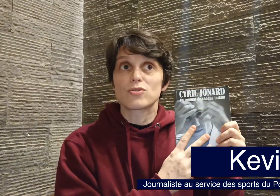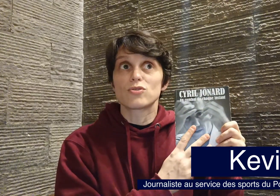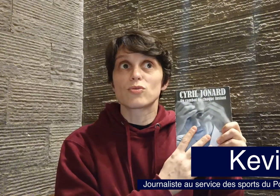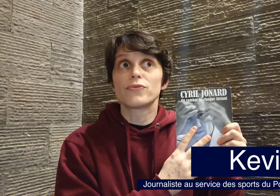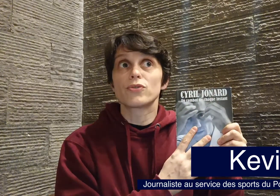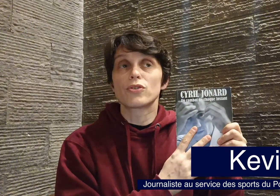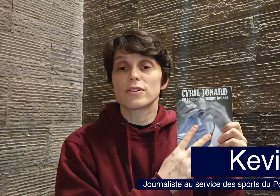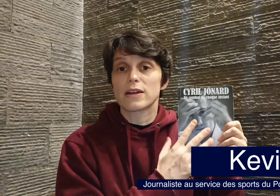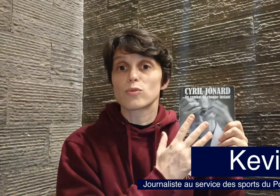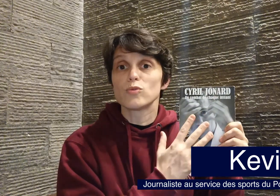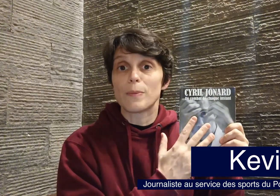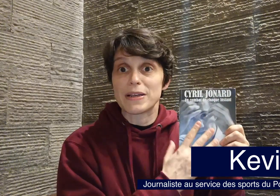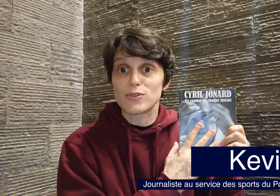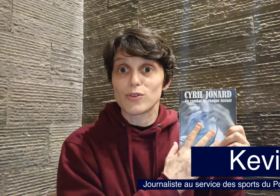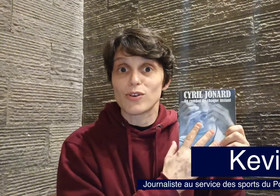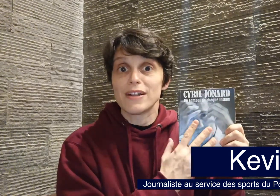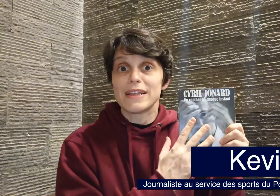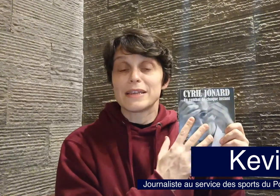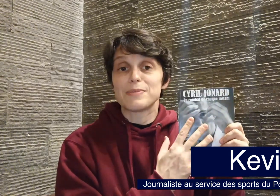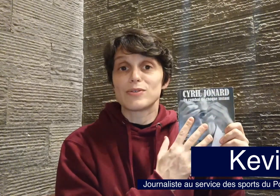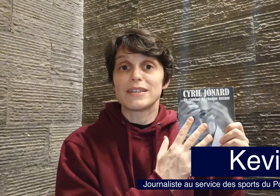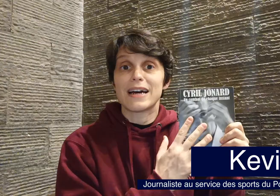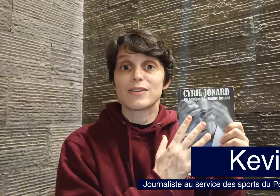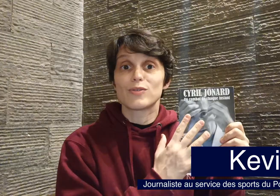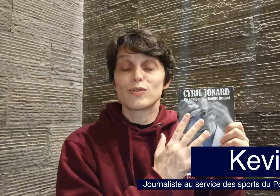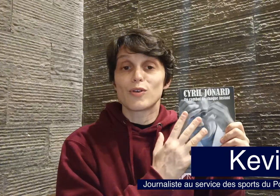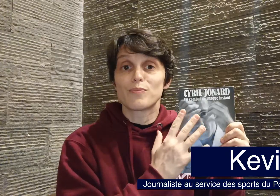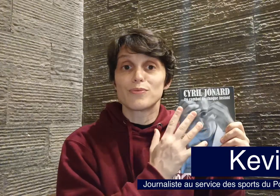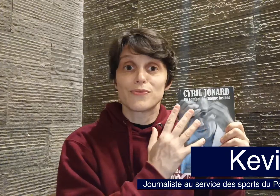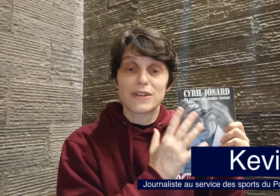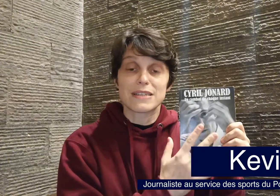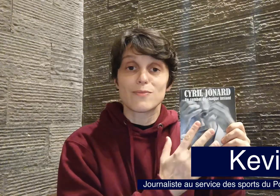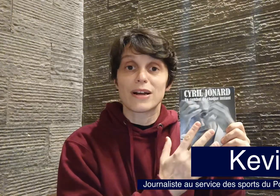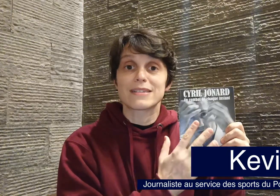je trouve que quand un contenu est passionnant, eh bien on y a d'autant plus facilement accès